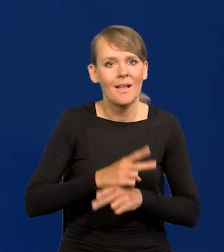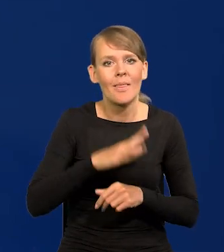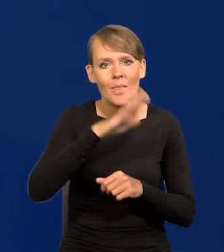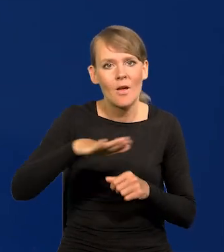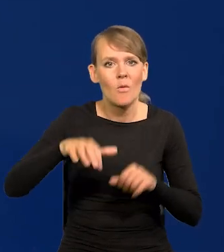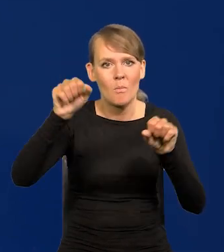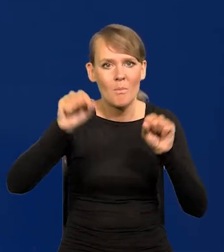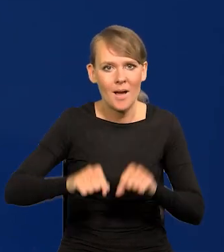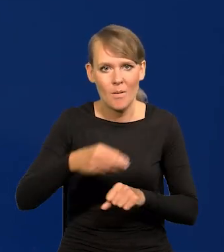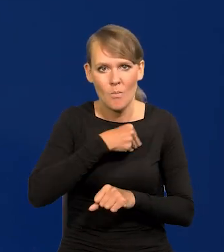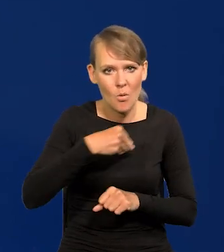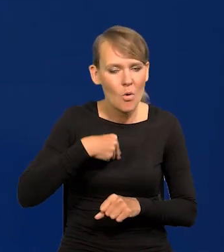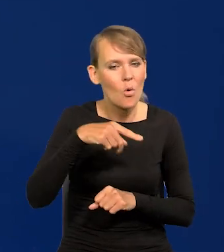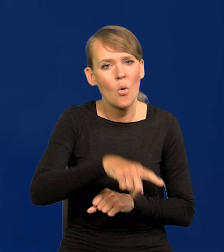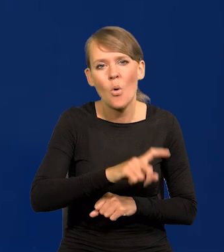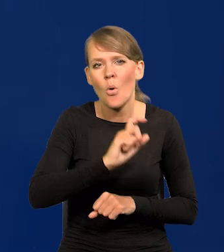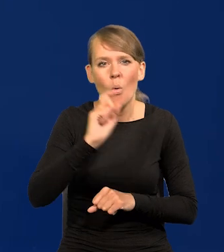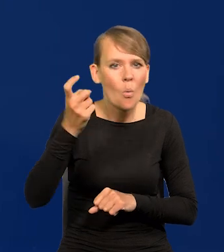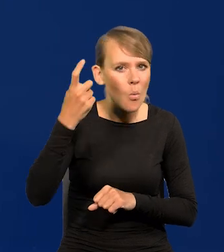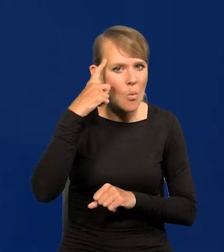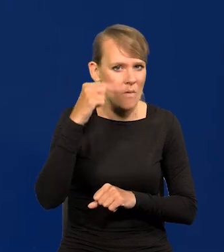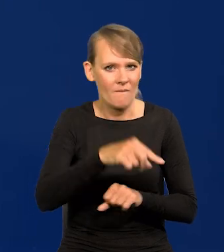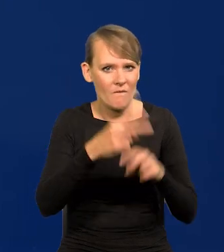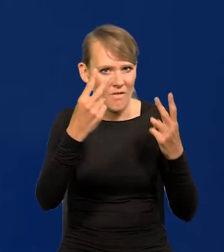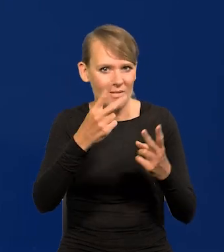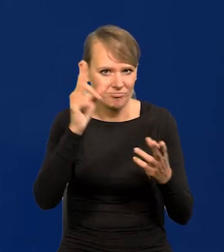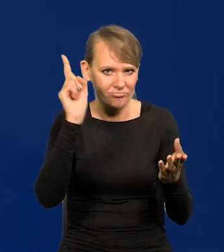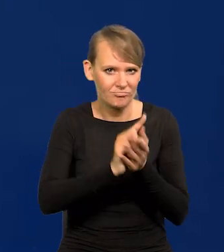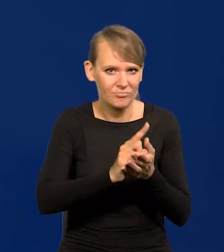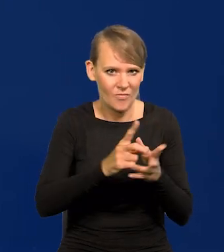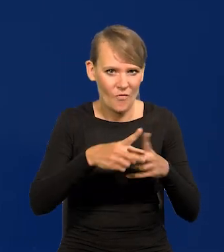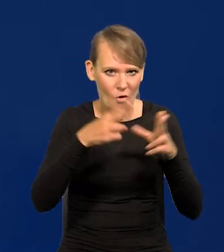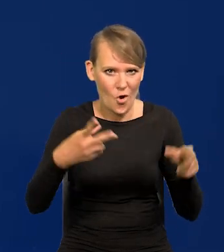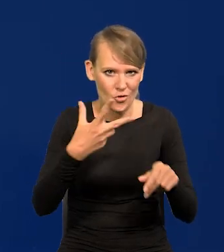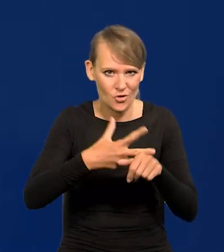jest jednym z głównych osiągnięć naszego ostatniego 30-lecia.